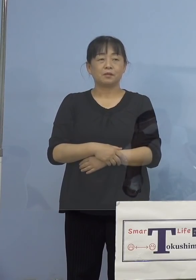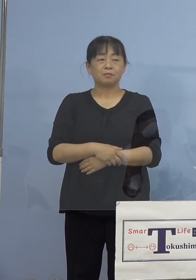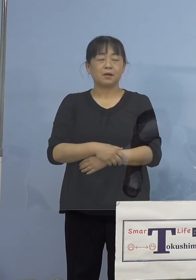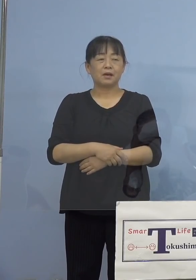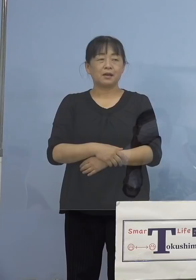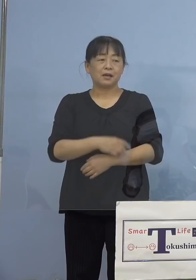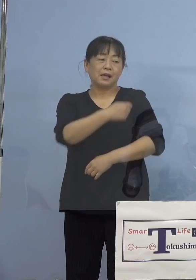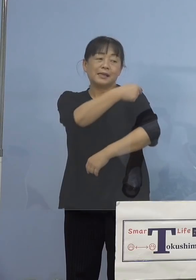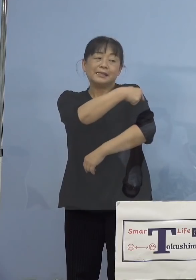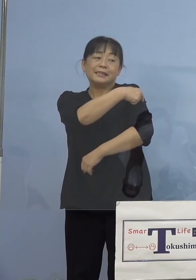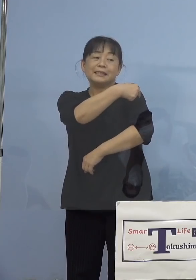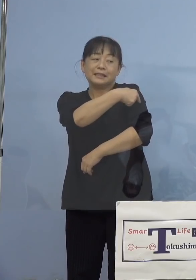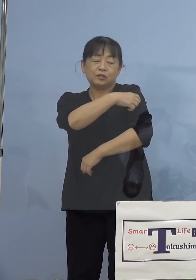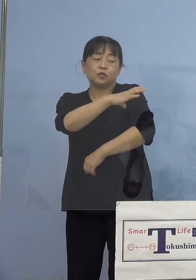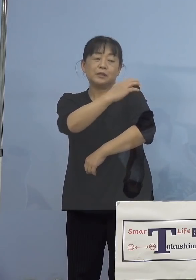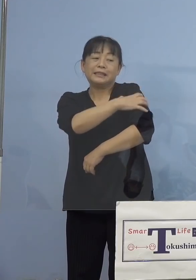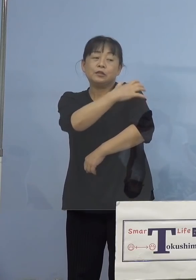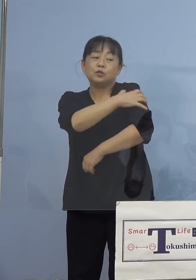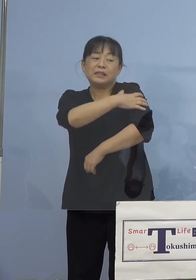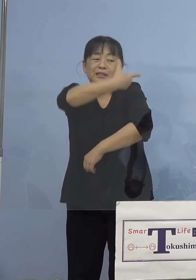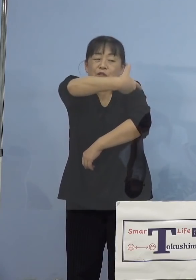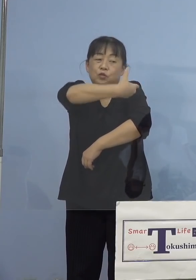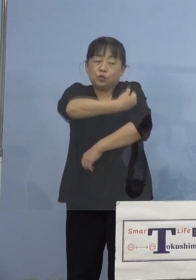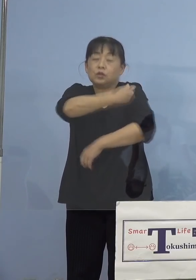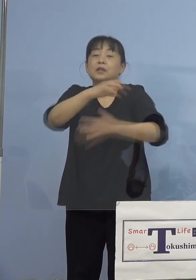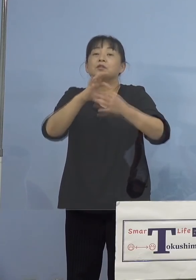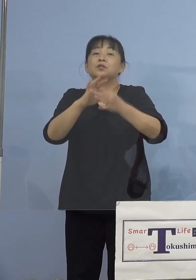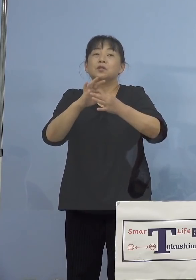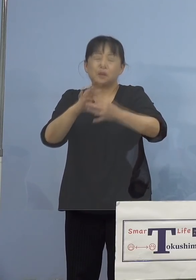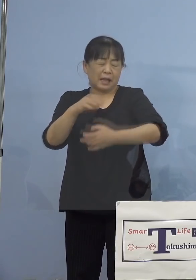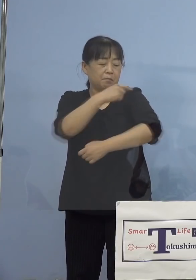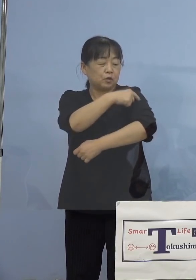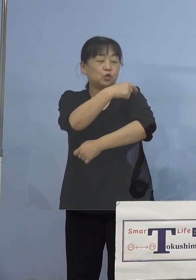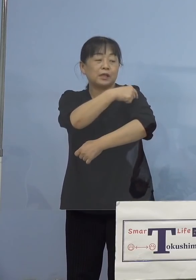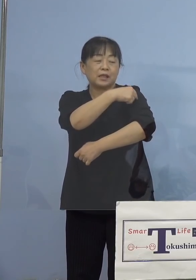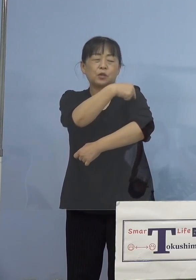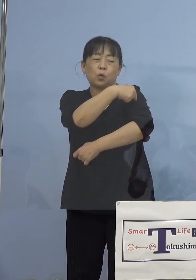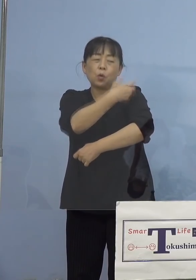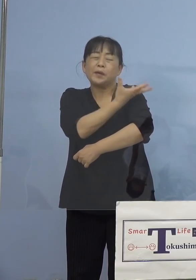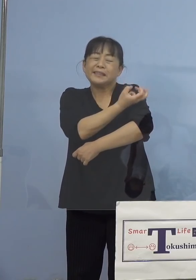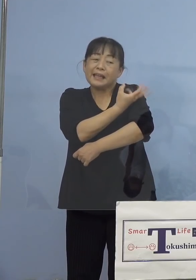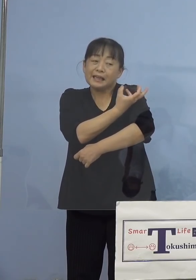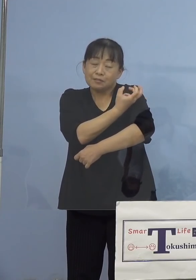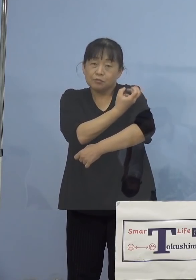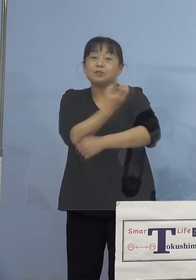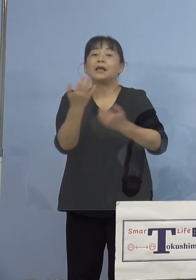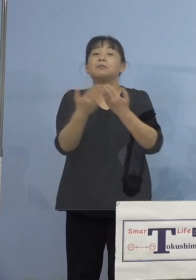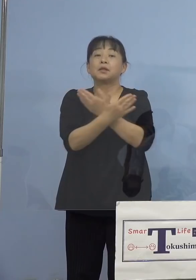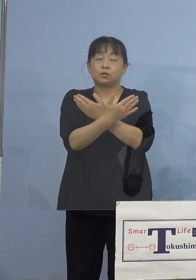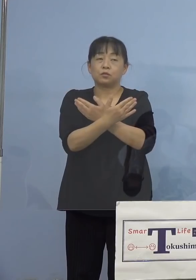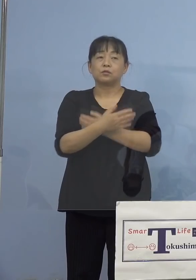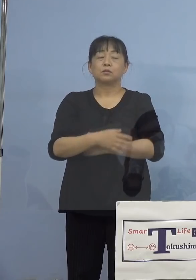行いますので、どうしても注射した部分の 痛みが出ます、また先ほどの